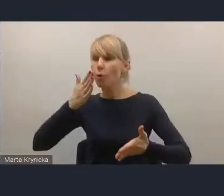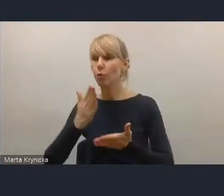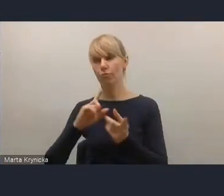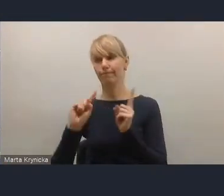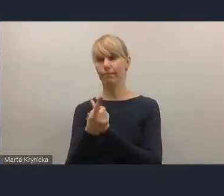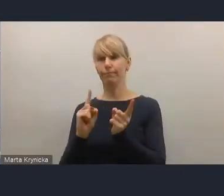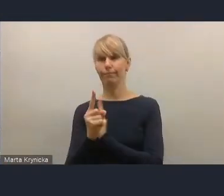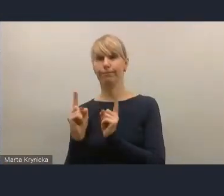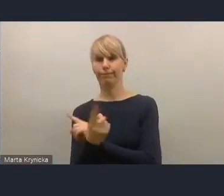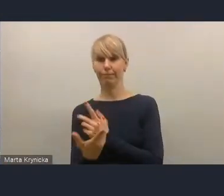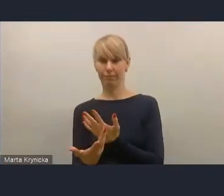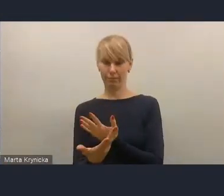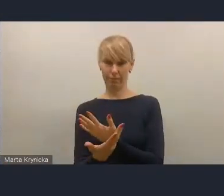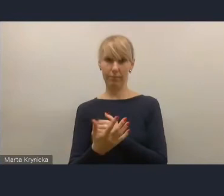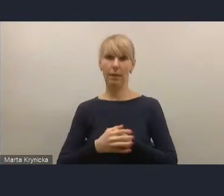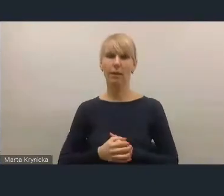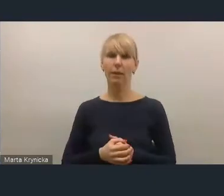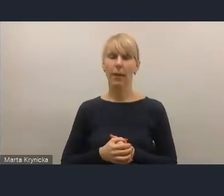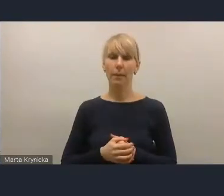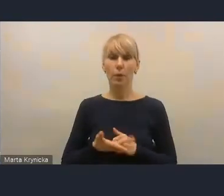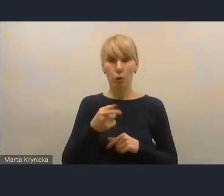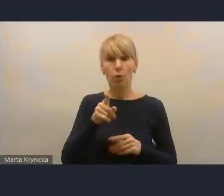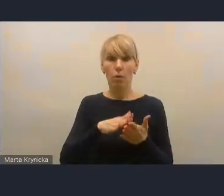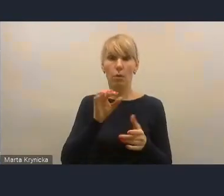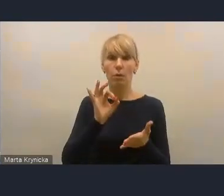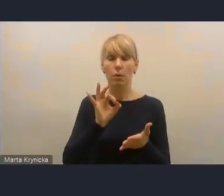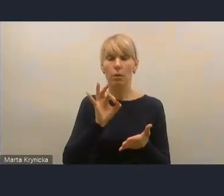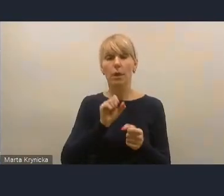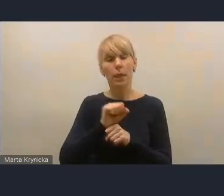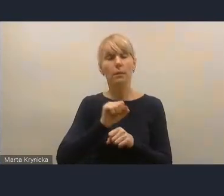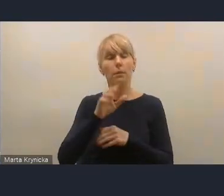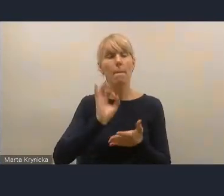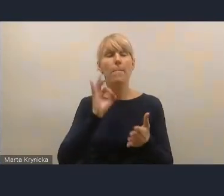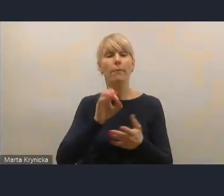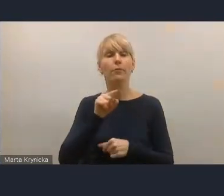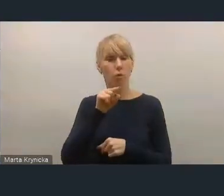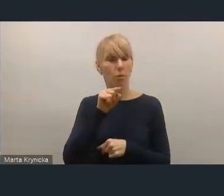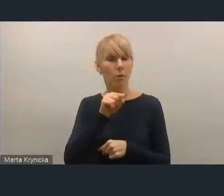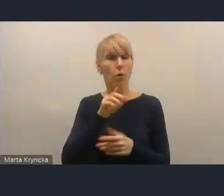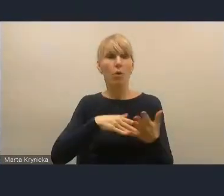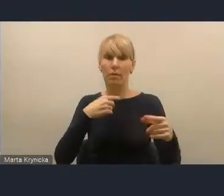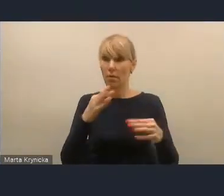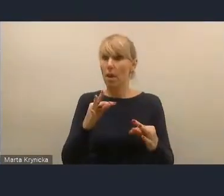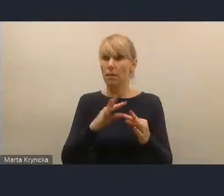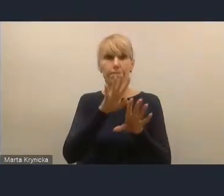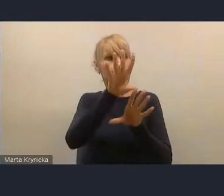W związku z tym to jest na pewno coś, co pozytywnie jest w tej chwili oceniane.